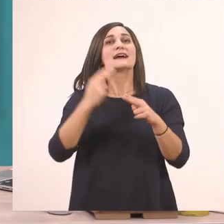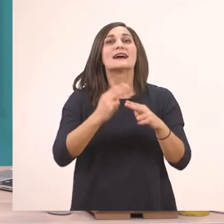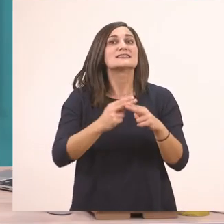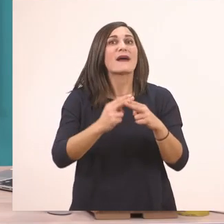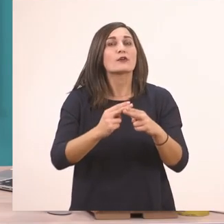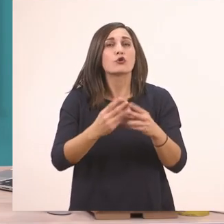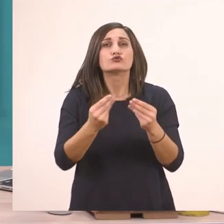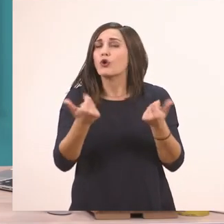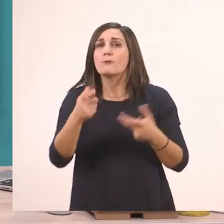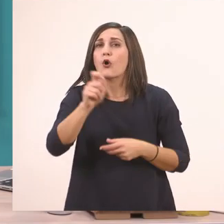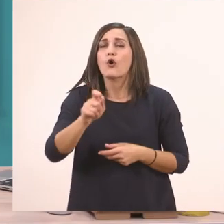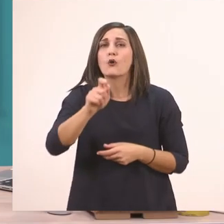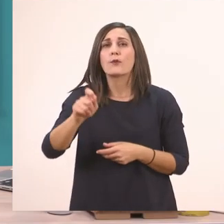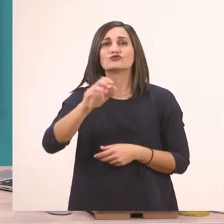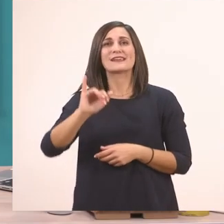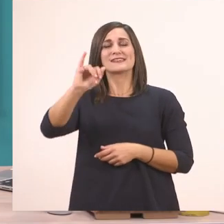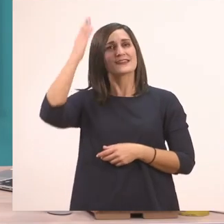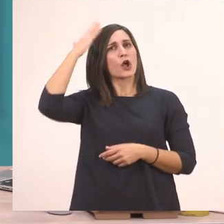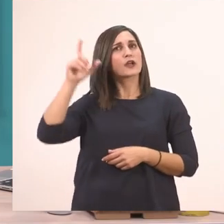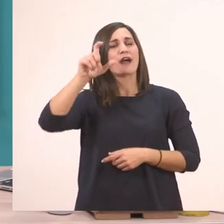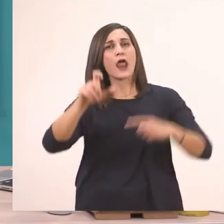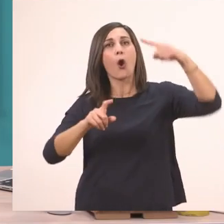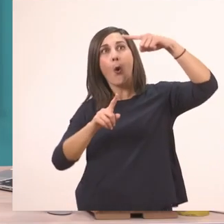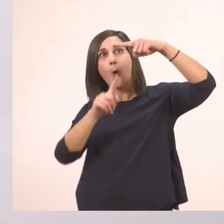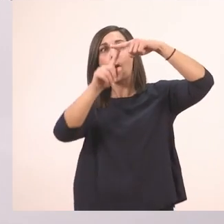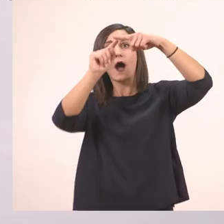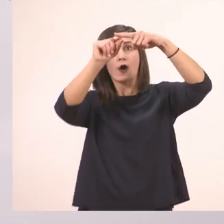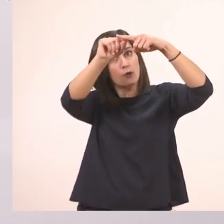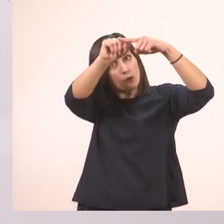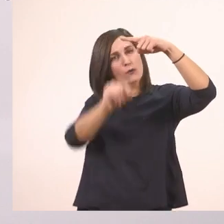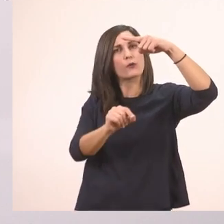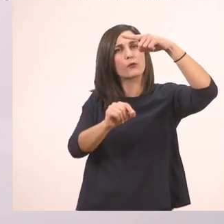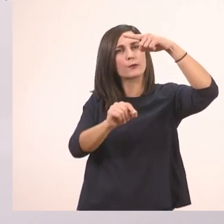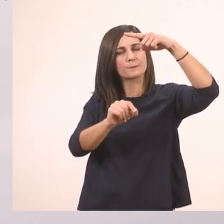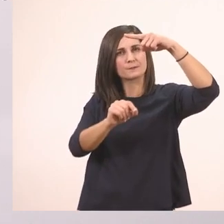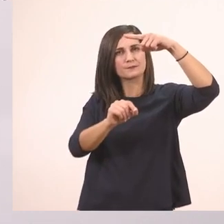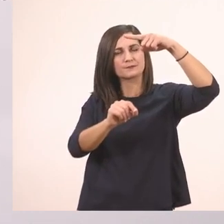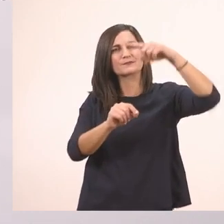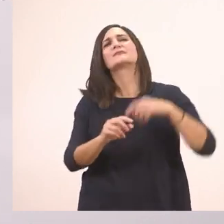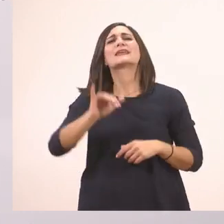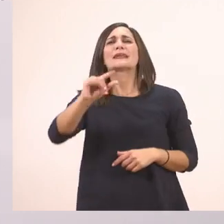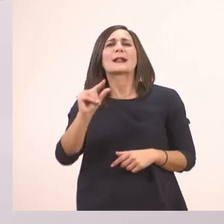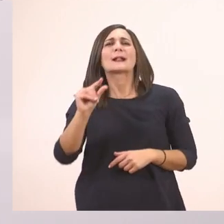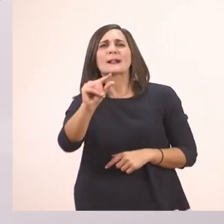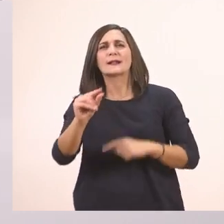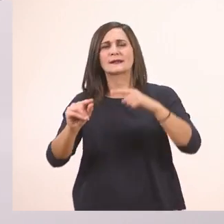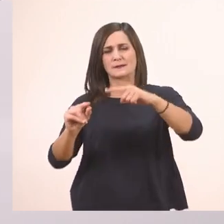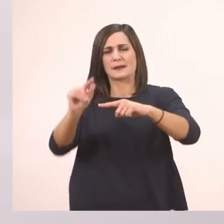Ξεκινάω το Ι από πάνω προς τα κάτω. Και το ι το μπαστουνάκι από τη μέση της γραμμής ξεκινάω,